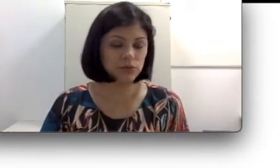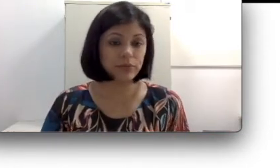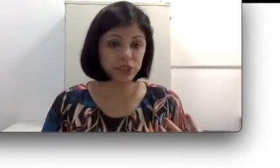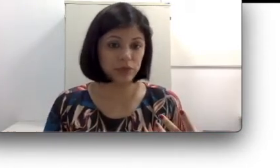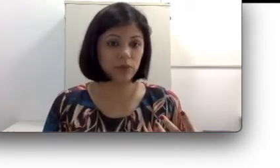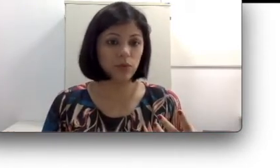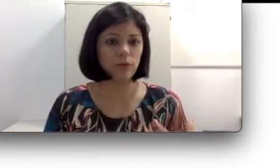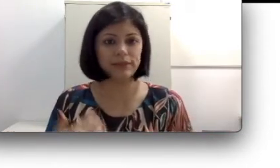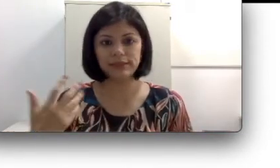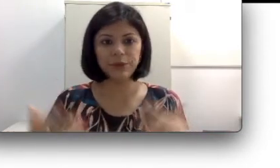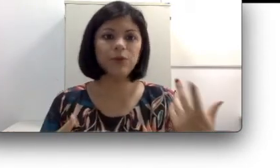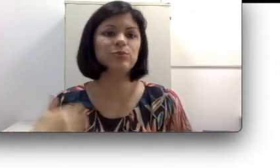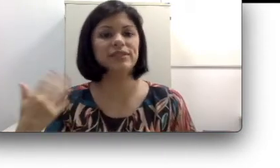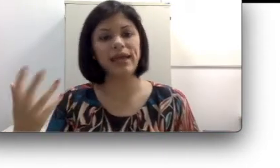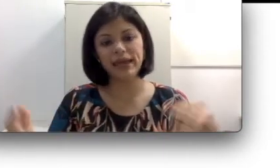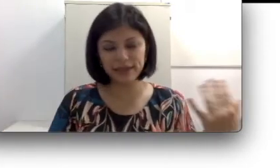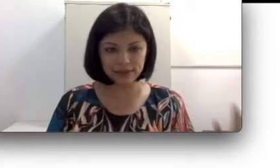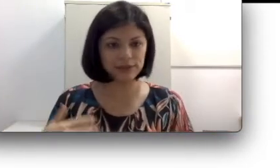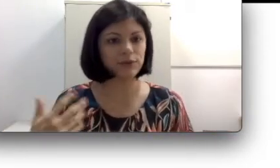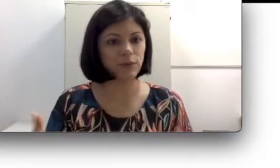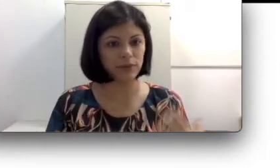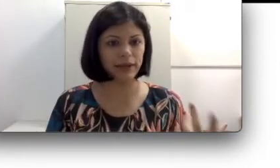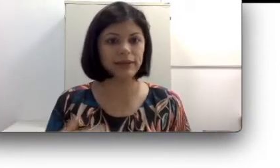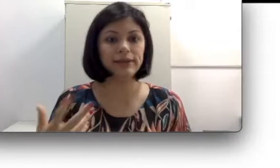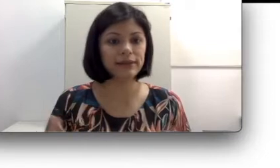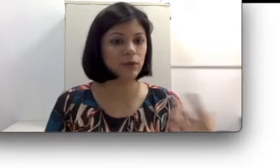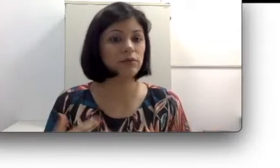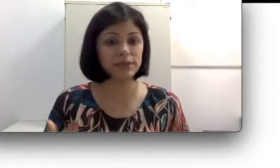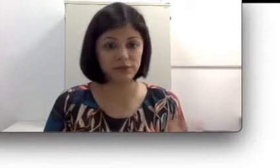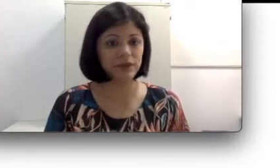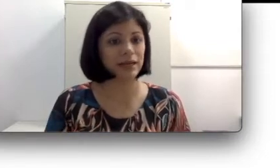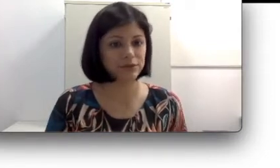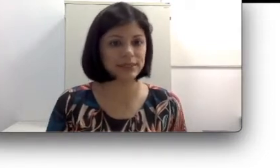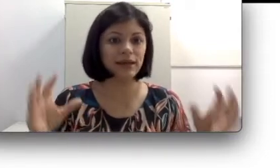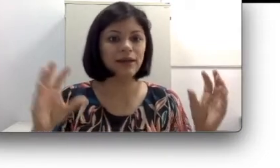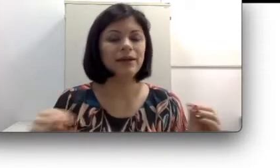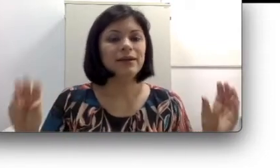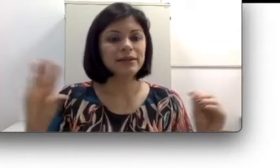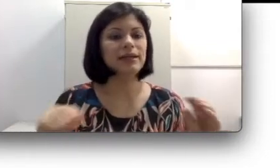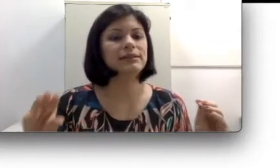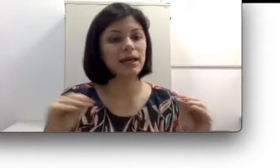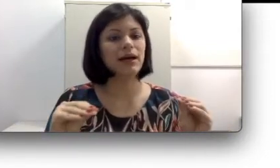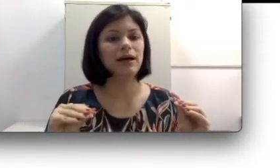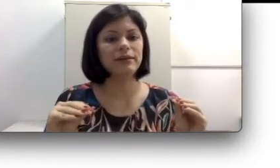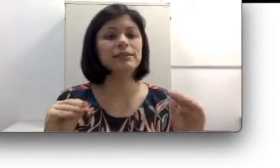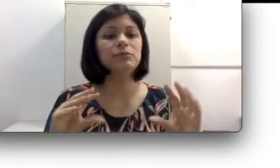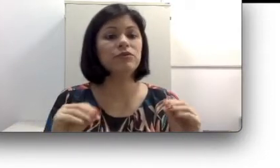mexendo a boca mas eles não conseguem entender qual o significado desse movimento das boca,